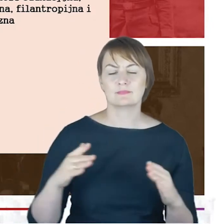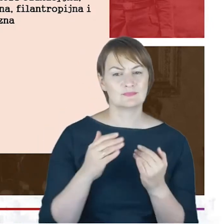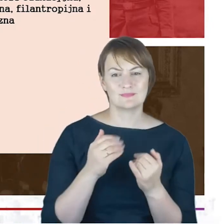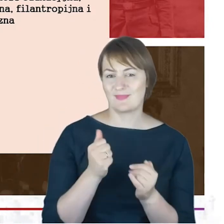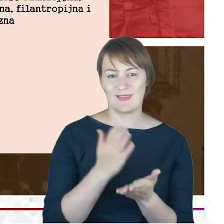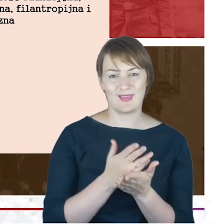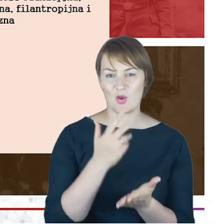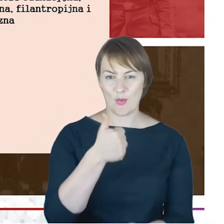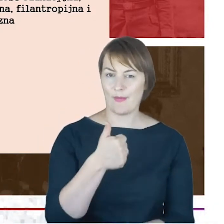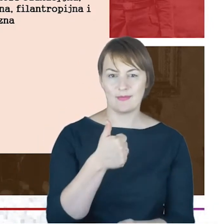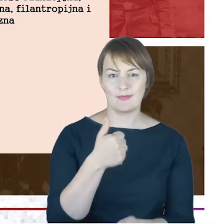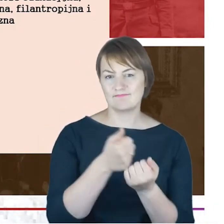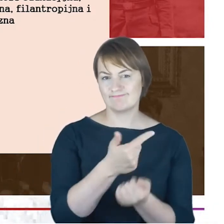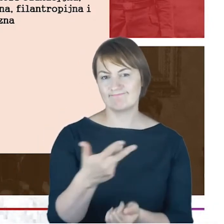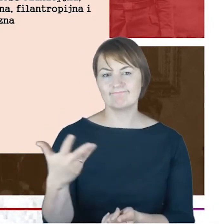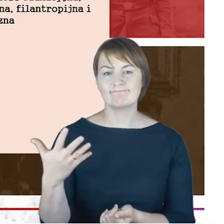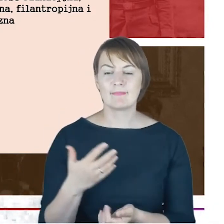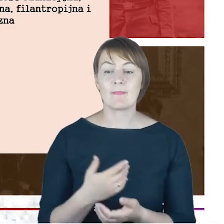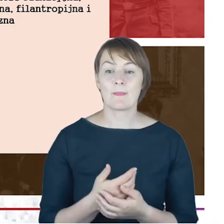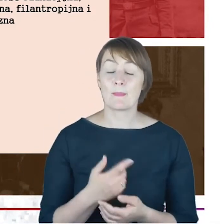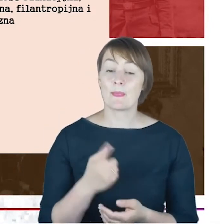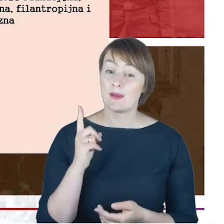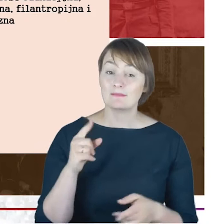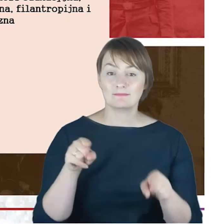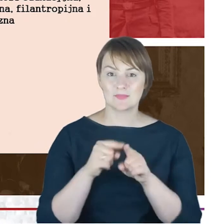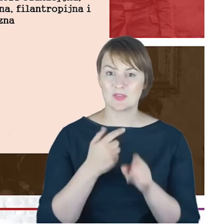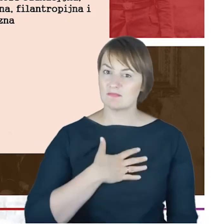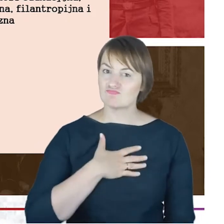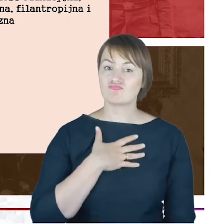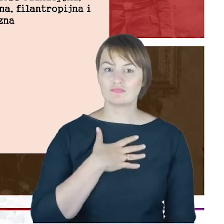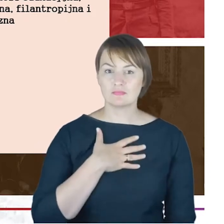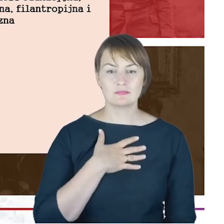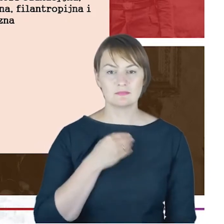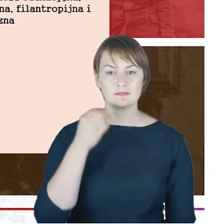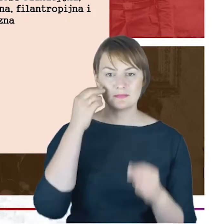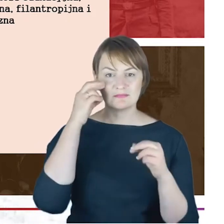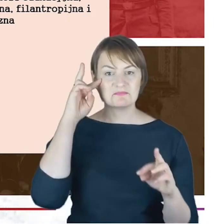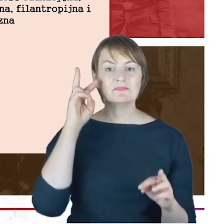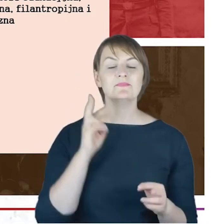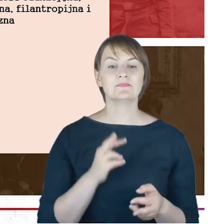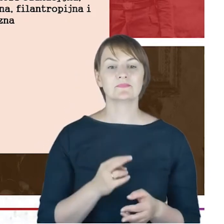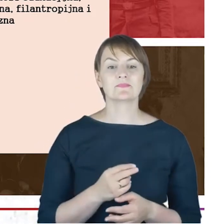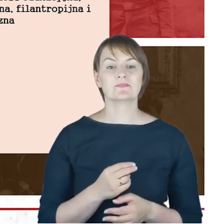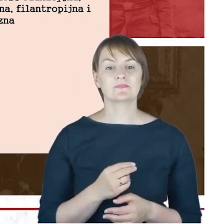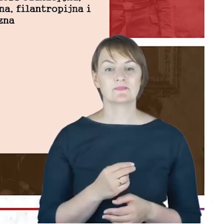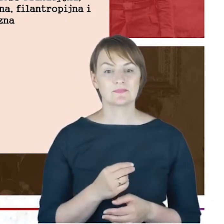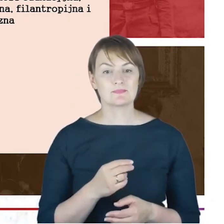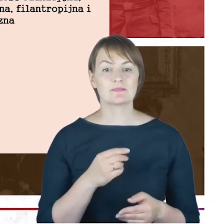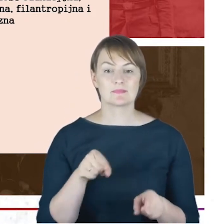Ale ku mojemu zaskoczeniu i to też jest taka nowa rzecz, którą udało się ustalić także pewna działalność polityczna.